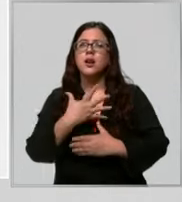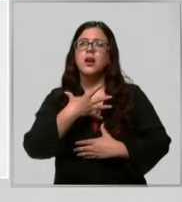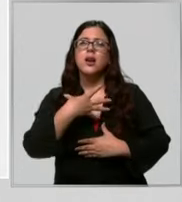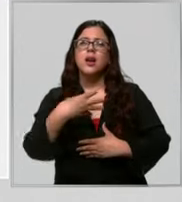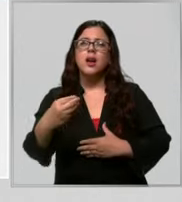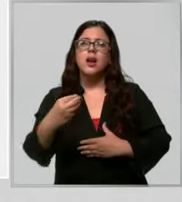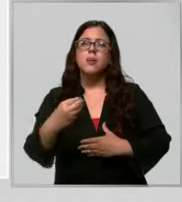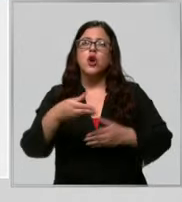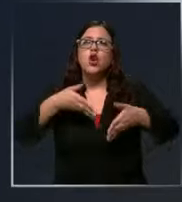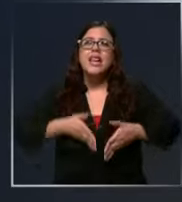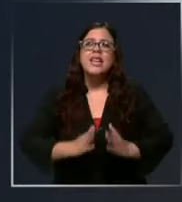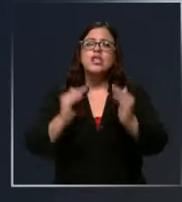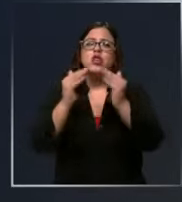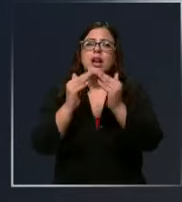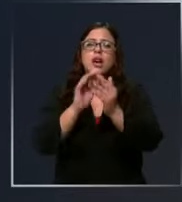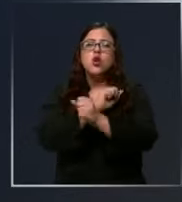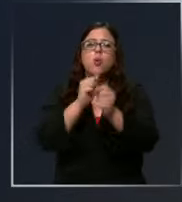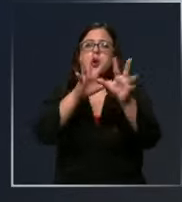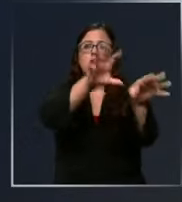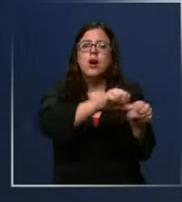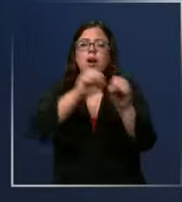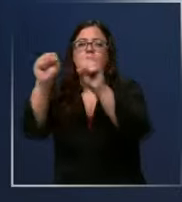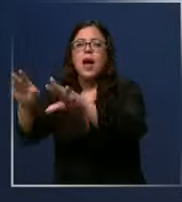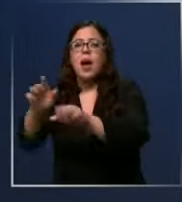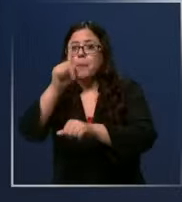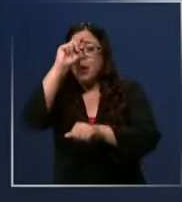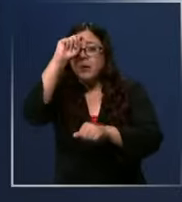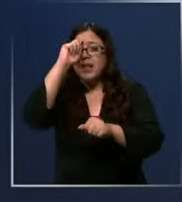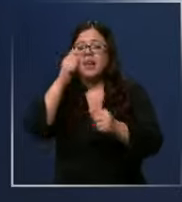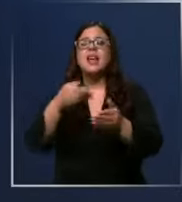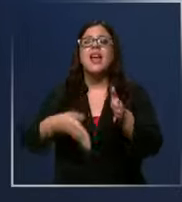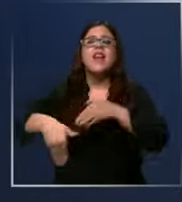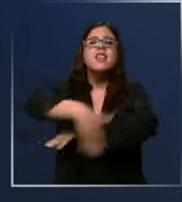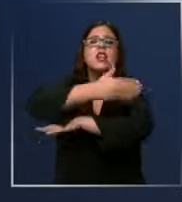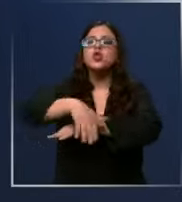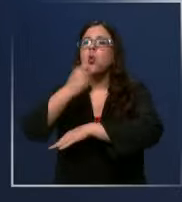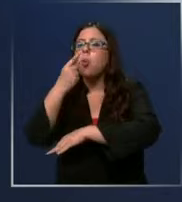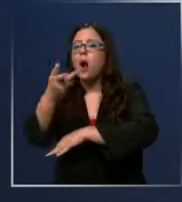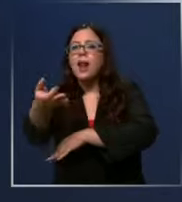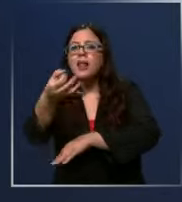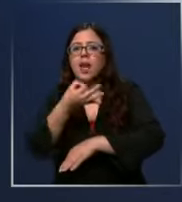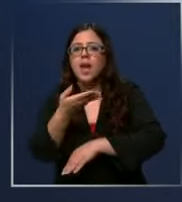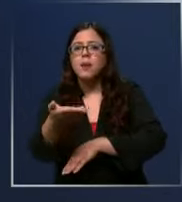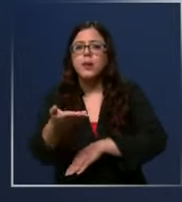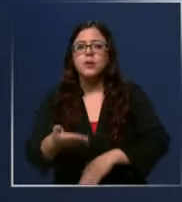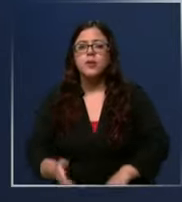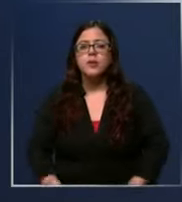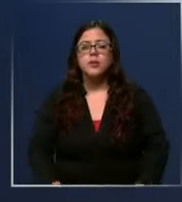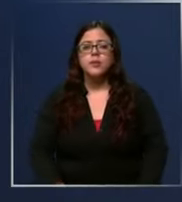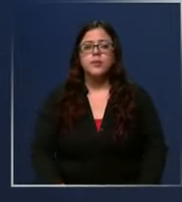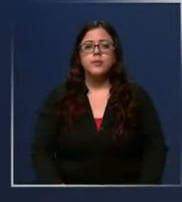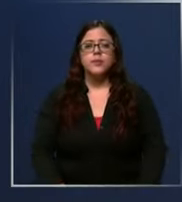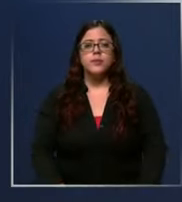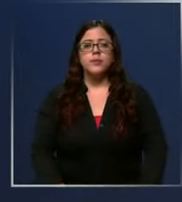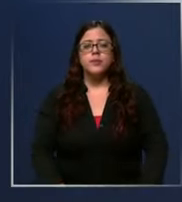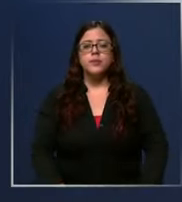en la casa no puedo sacar a mi señora para llevarla al hospital indíqueme la dirección